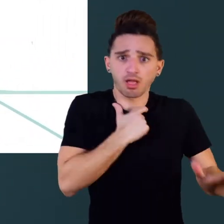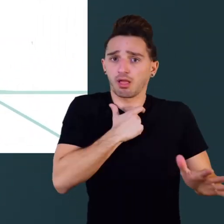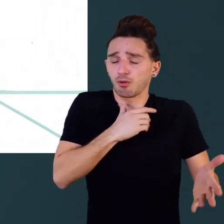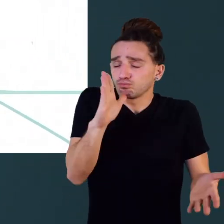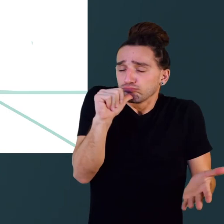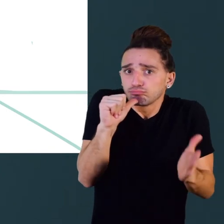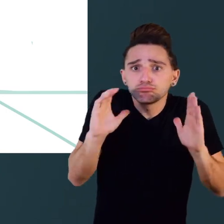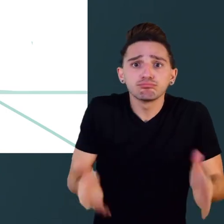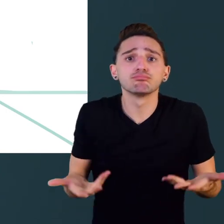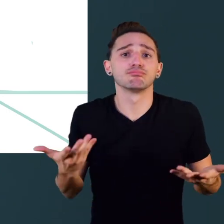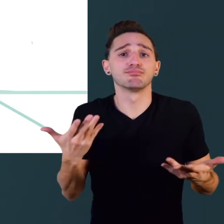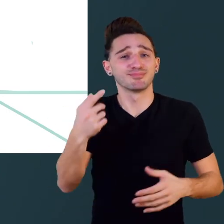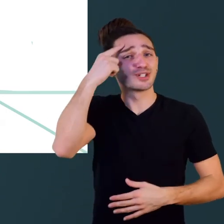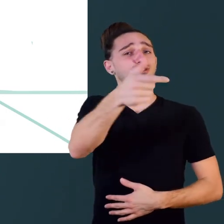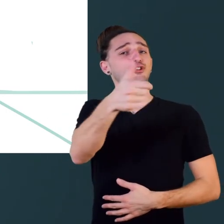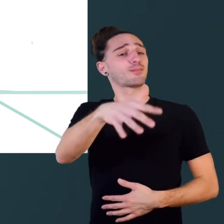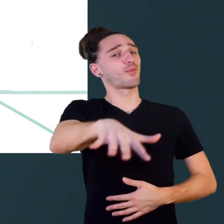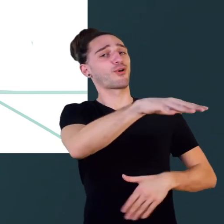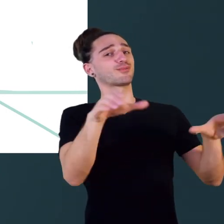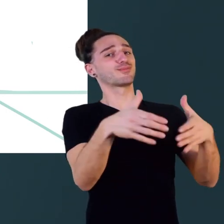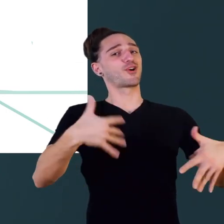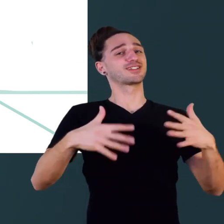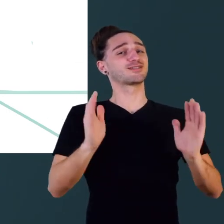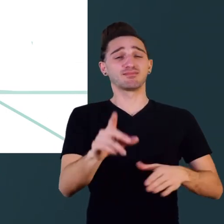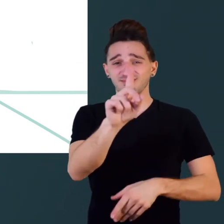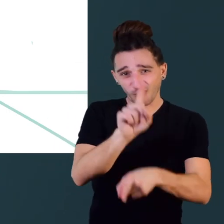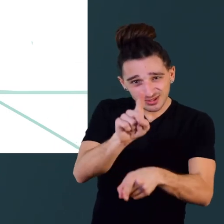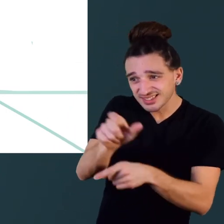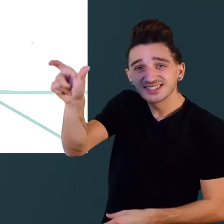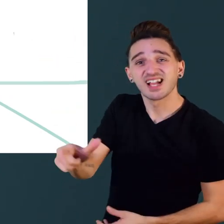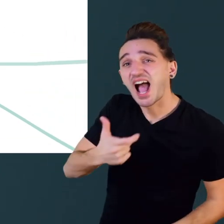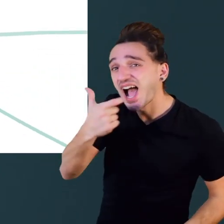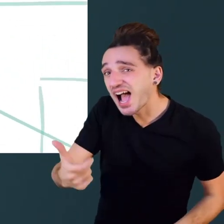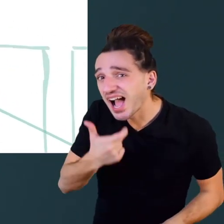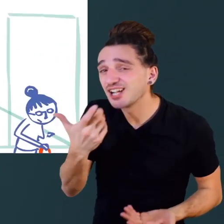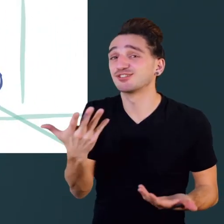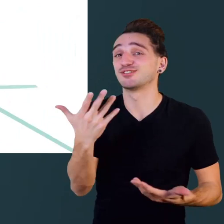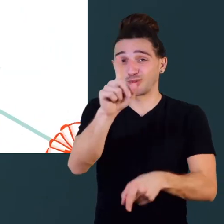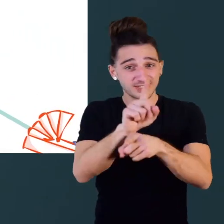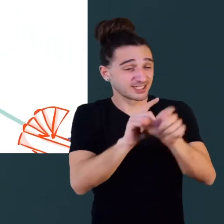Ça ne concerne pas seulement les personnes en situation de handicap mais aussi les personnes âgées,